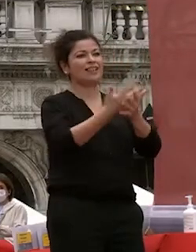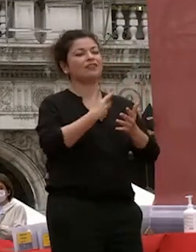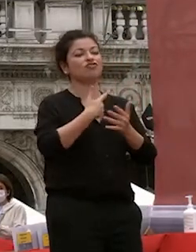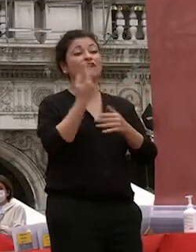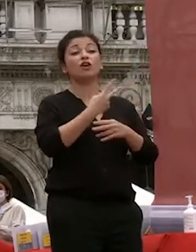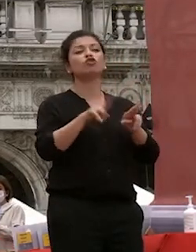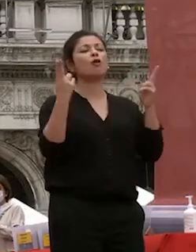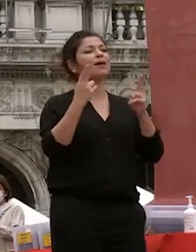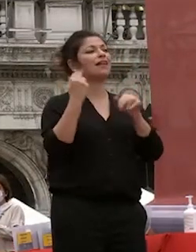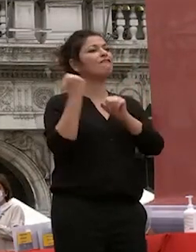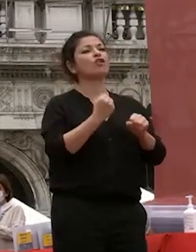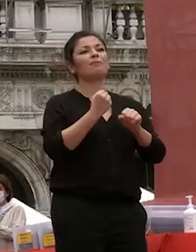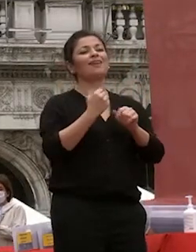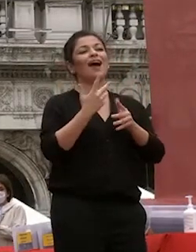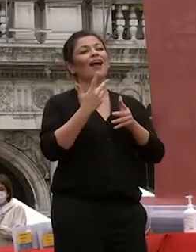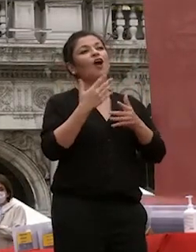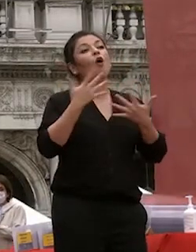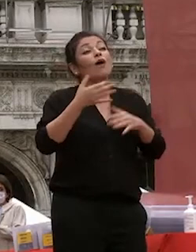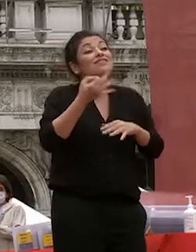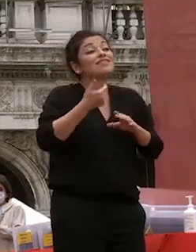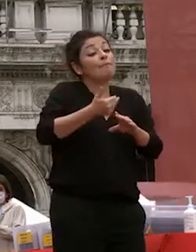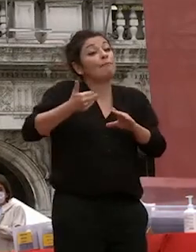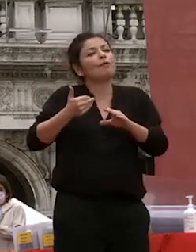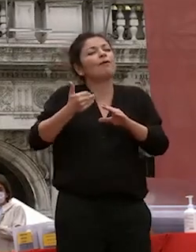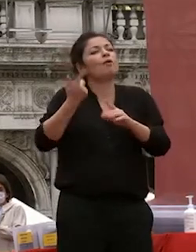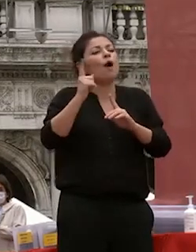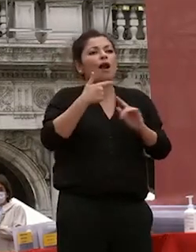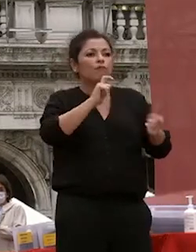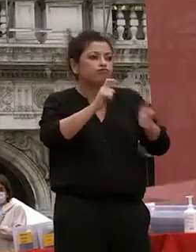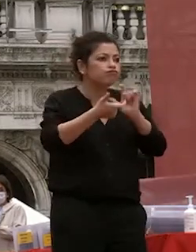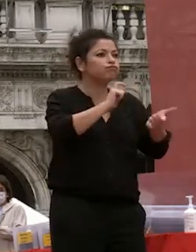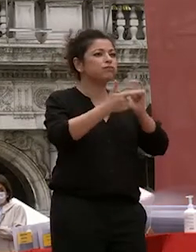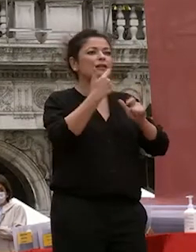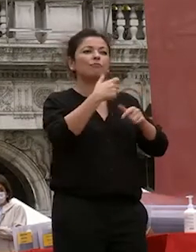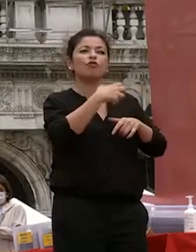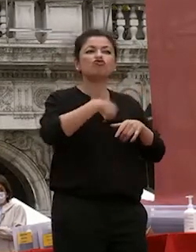il risultato di conversazioni estemporanee tra scienziati tra tra